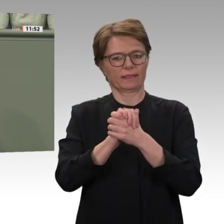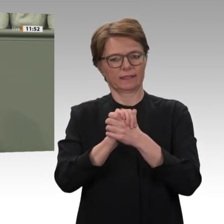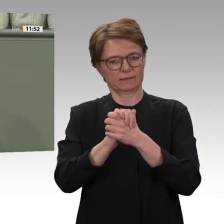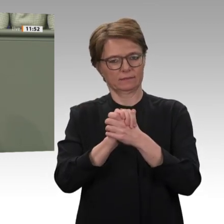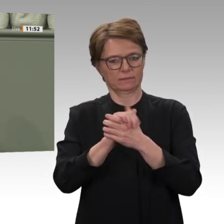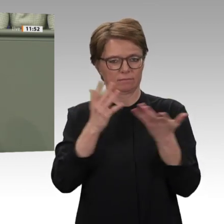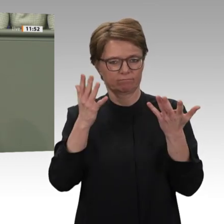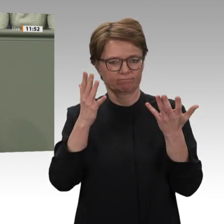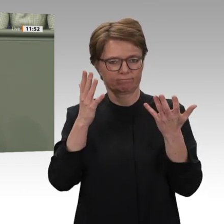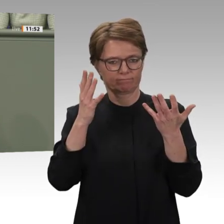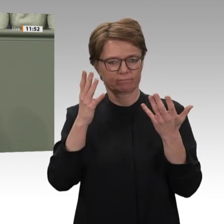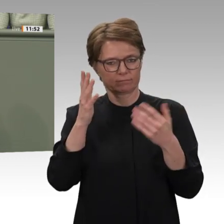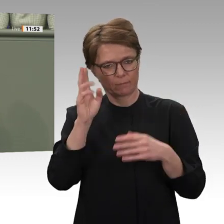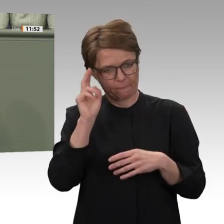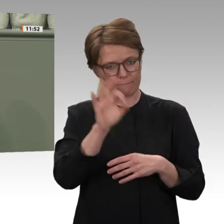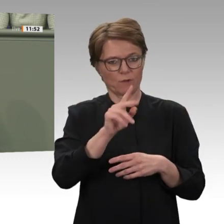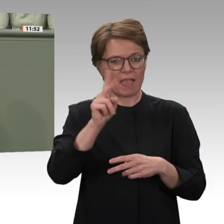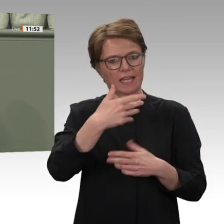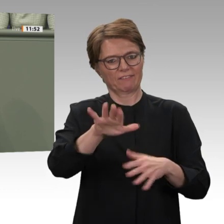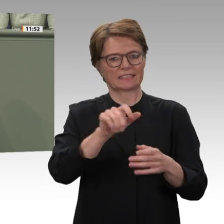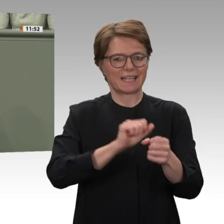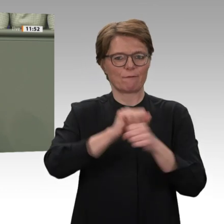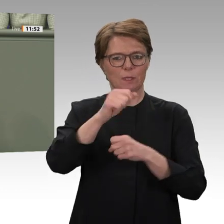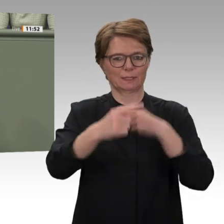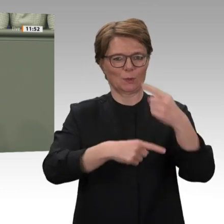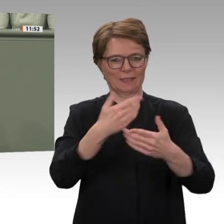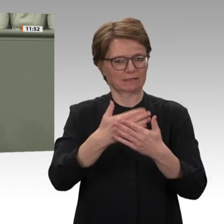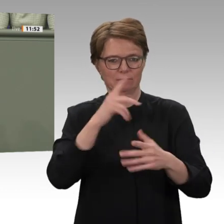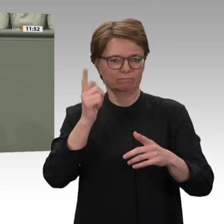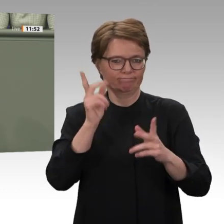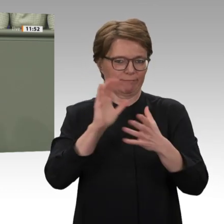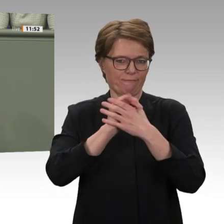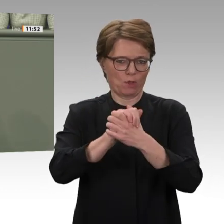des Marra-Gebirges stabilisiert habe. Das stimmt einfach nicht. Ein Beispiel: Erst